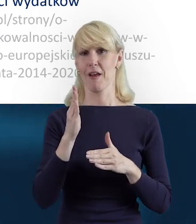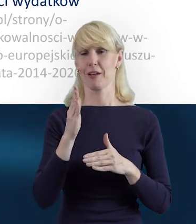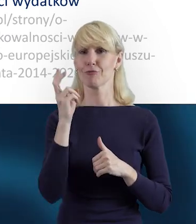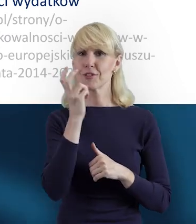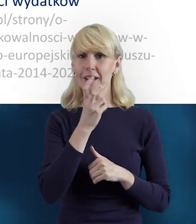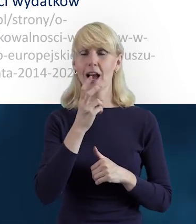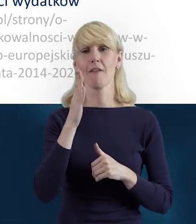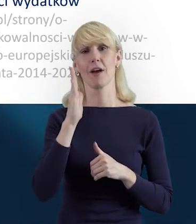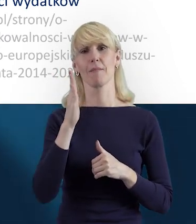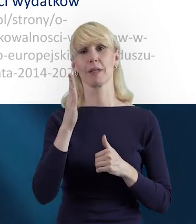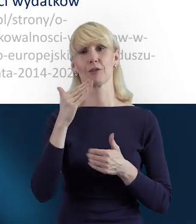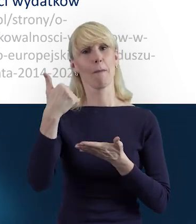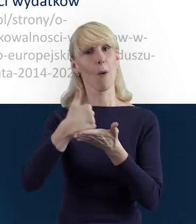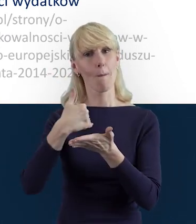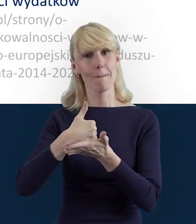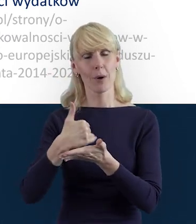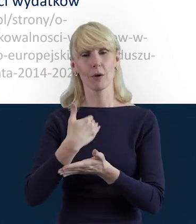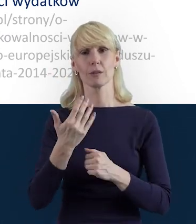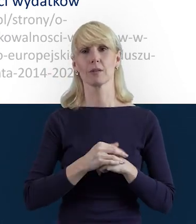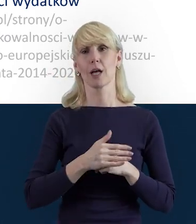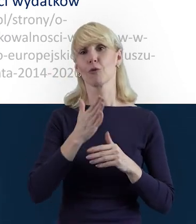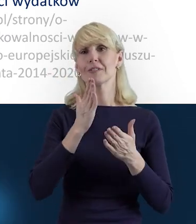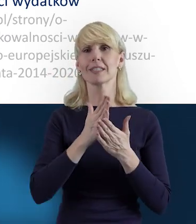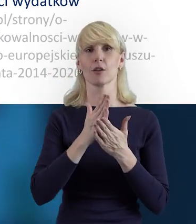Przedstawiono w niej oczywiście pewien zakres możliwości.